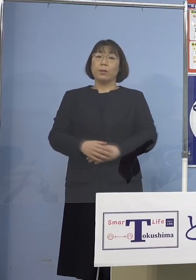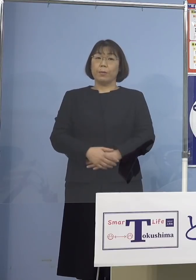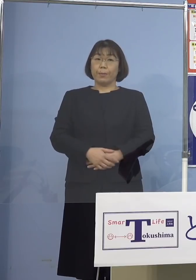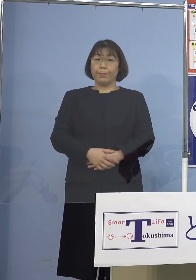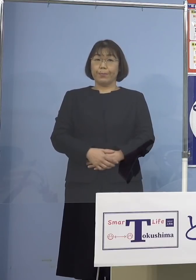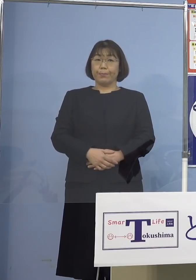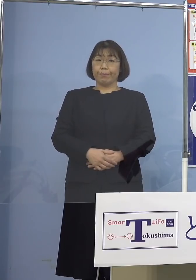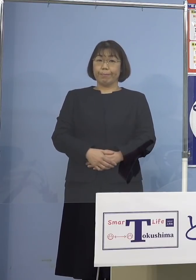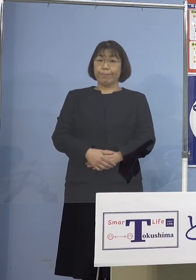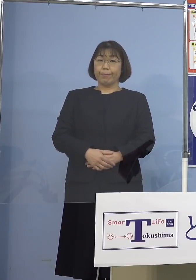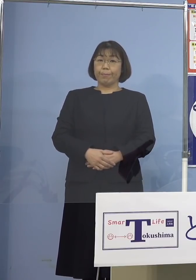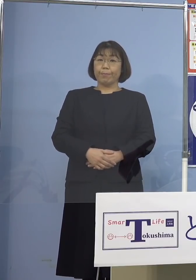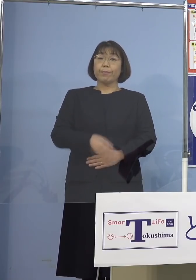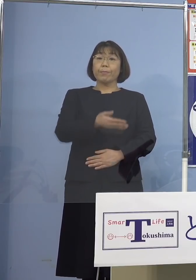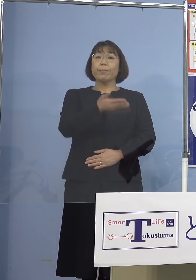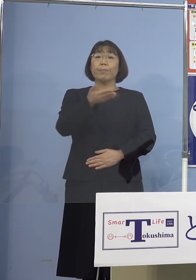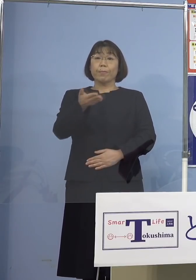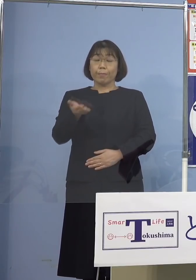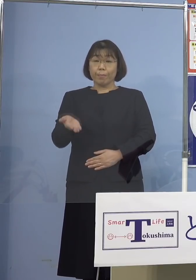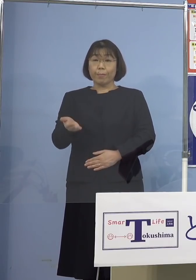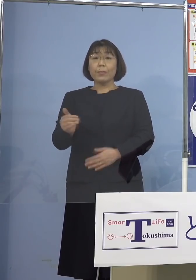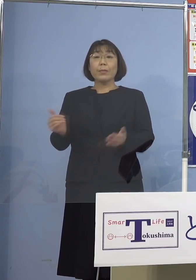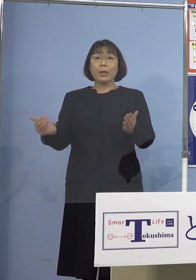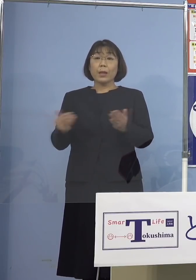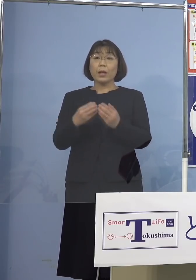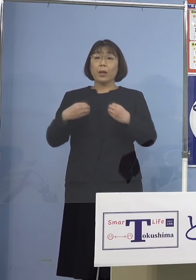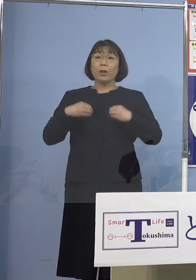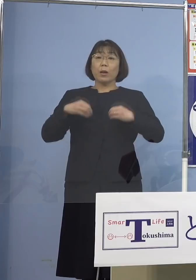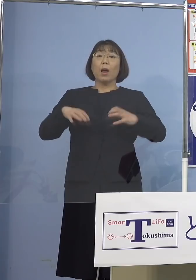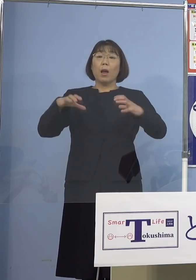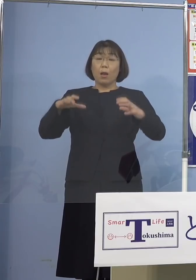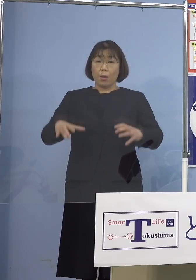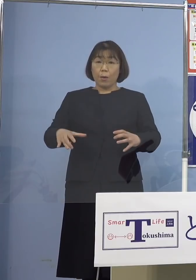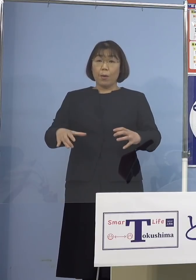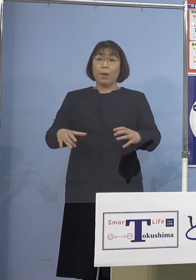それでは続きまして、これまでの クラスターに動きがございましたので